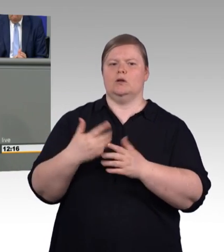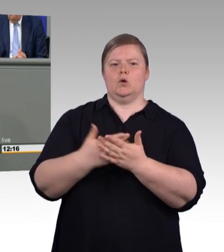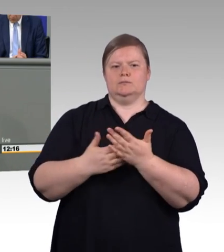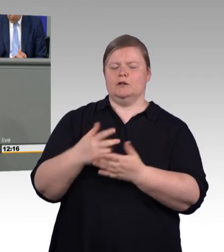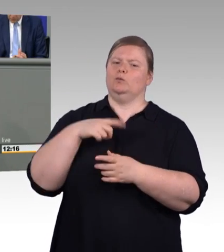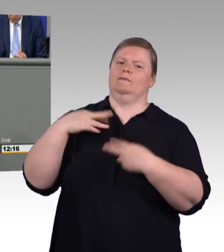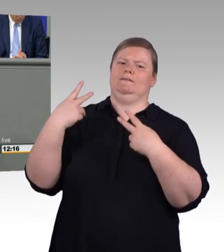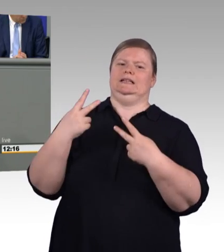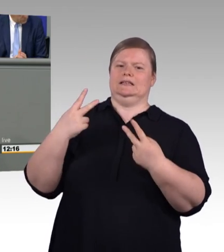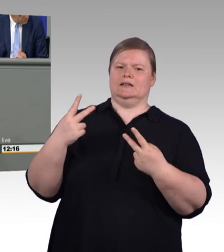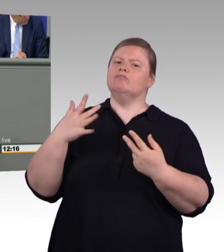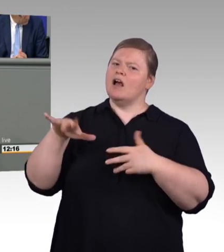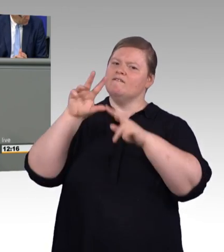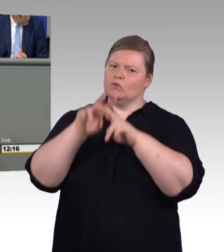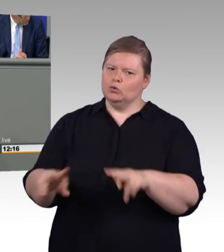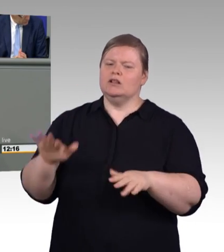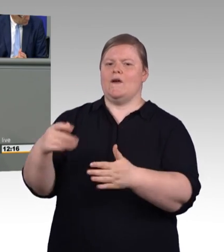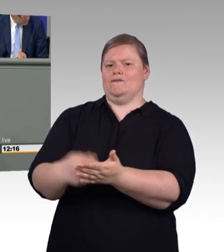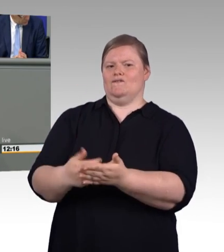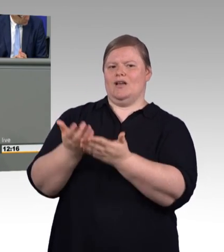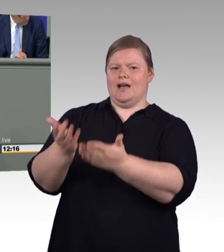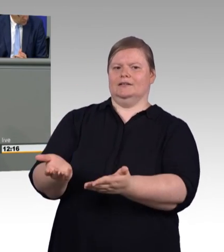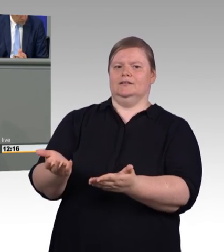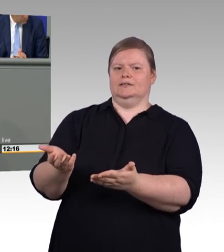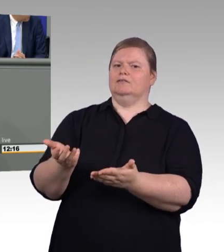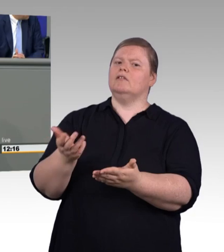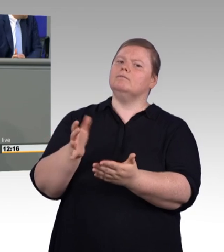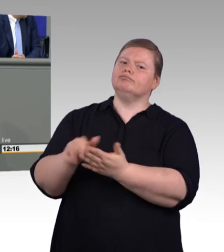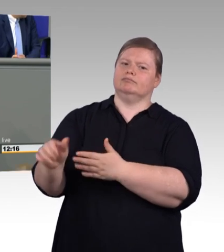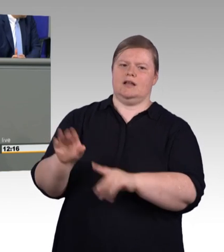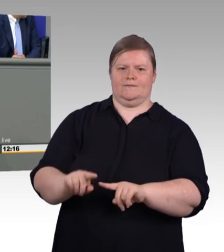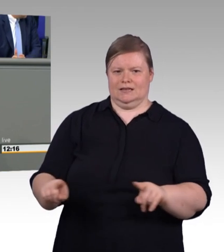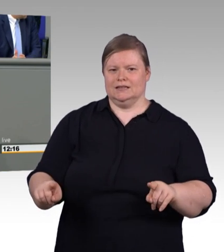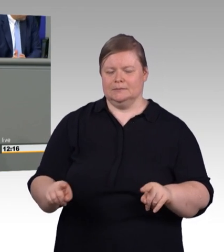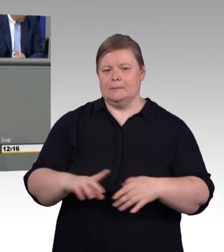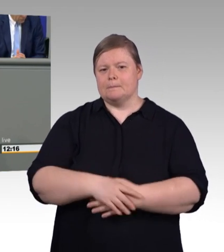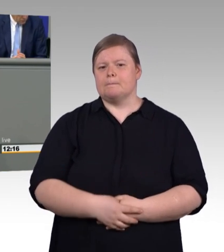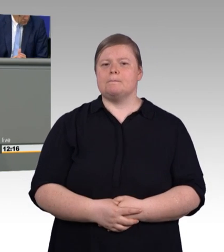über ganz konkrete Menschen in Berufsgruppen. Wir reden über die Friseurinnen und Friseure. Über Raumausstatter, über Schornsteinfeger,